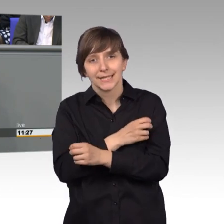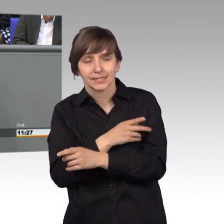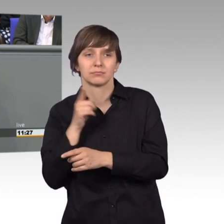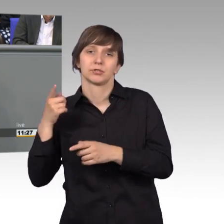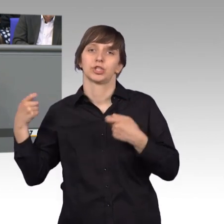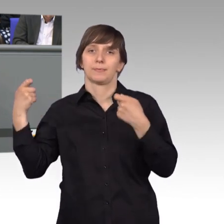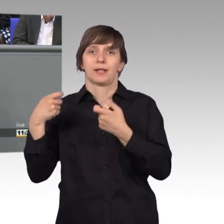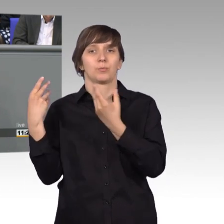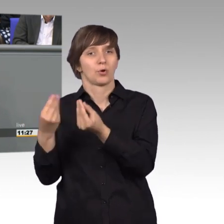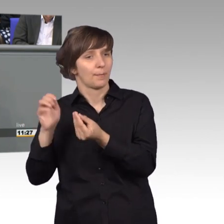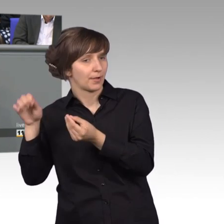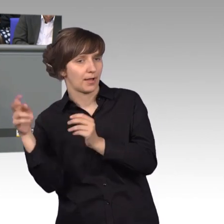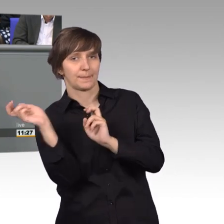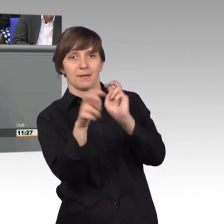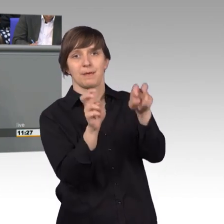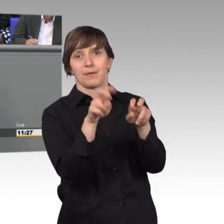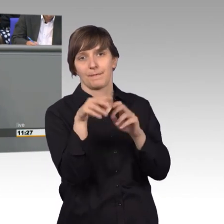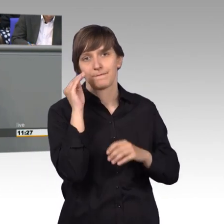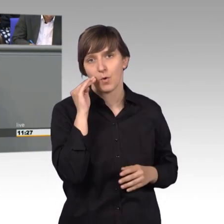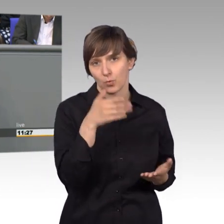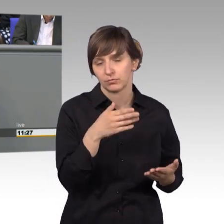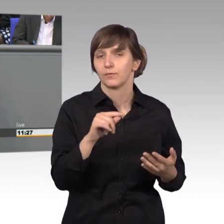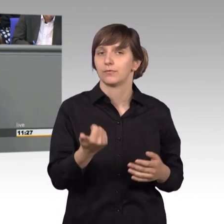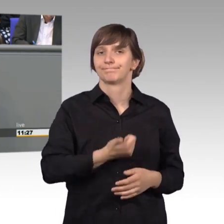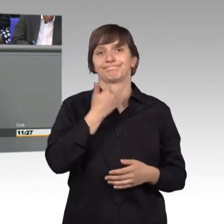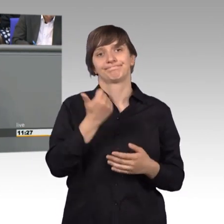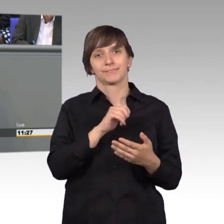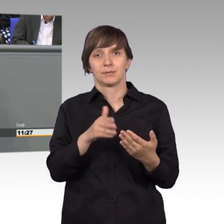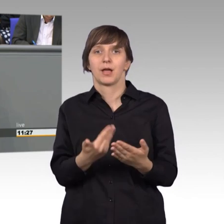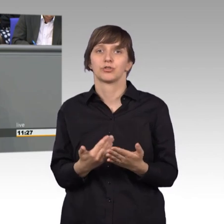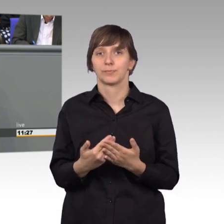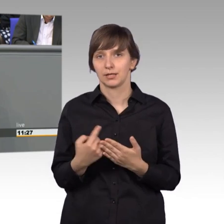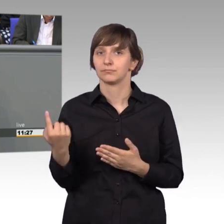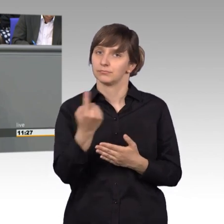Ich finde, ein gutes Beispiel für die erfolgreiche Arbeit unseres Ausschusses